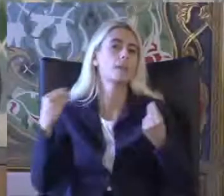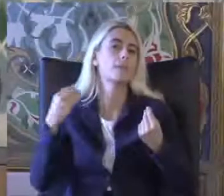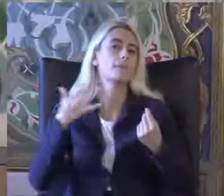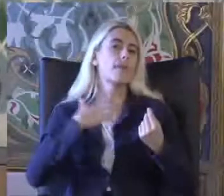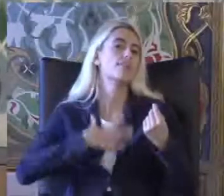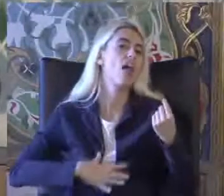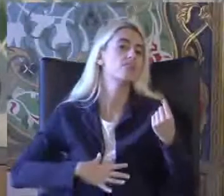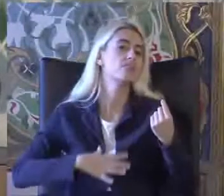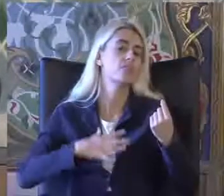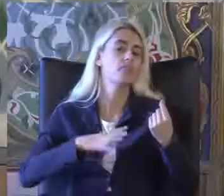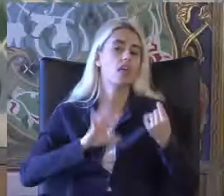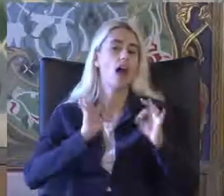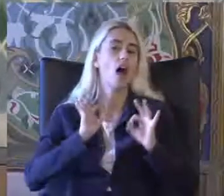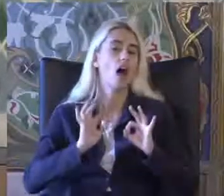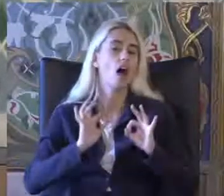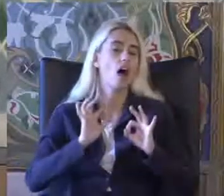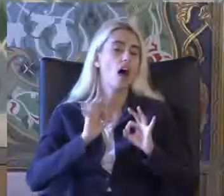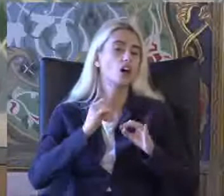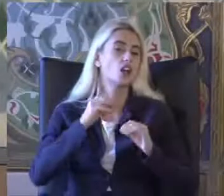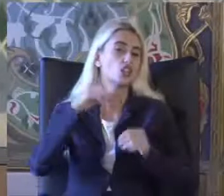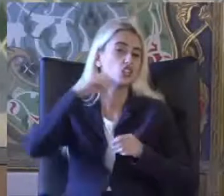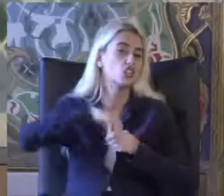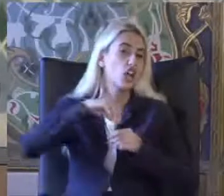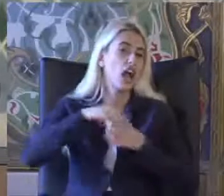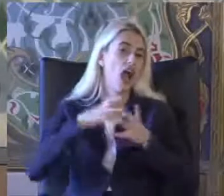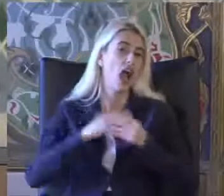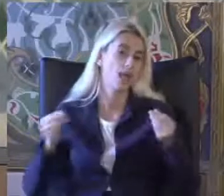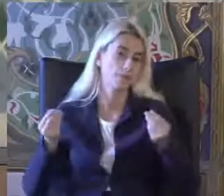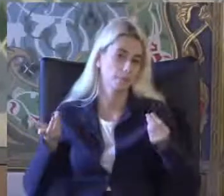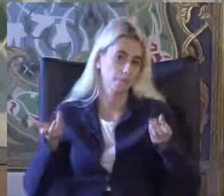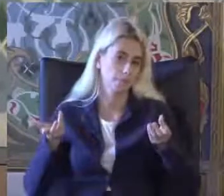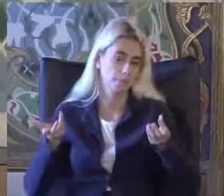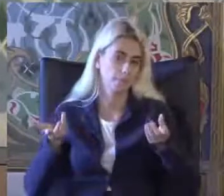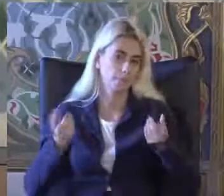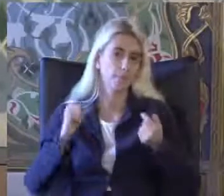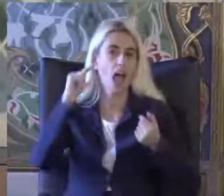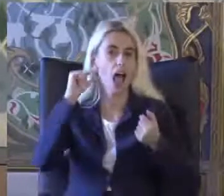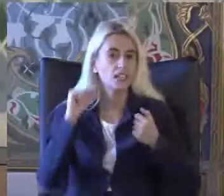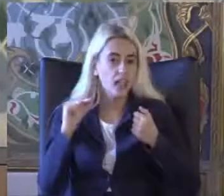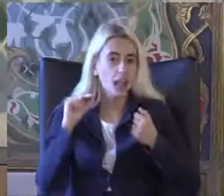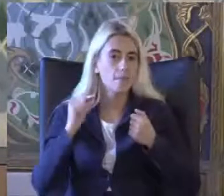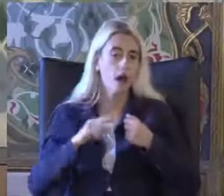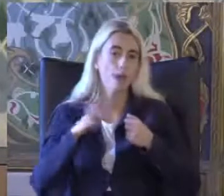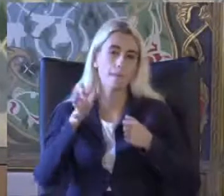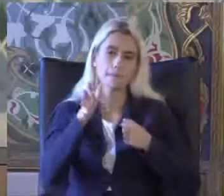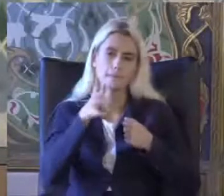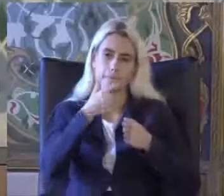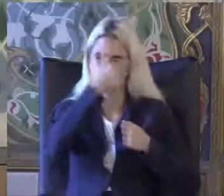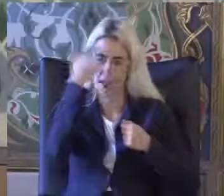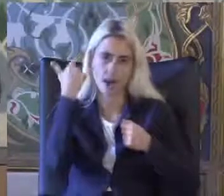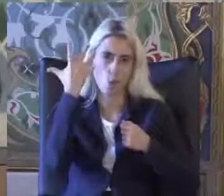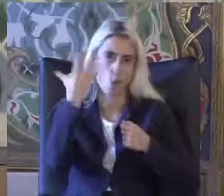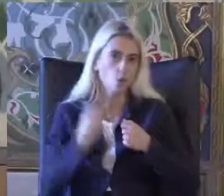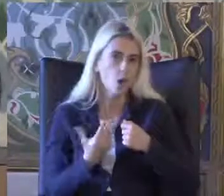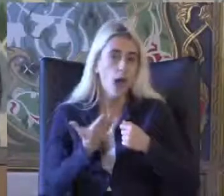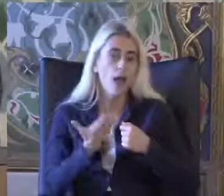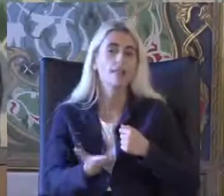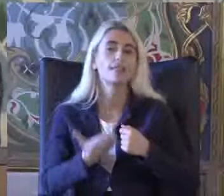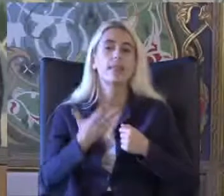Ve işlevlerde oluşan Kayıplar Azalmalar olarak belirlenirken Engellilik daha çok